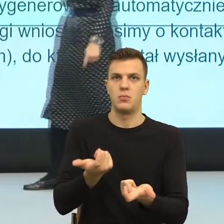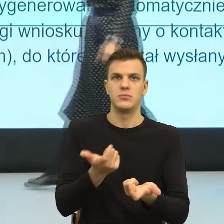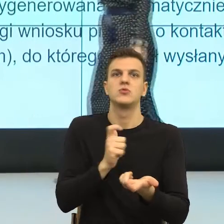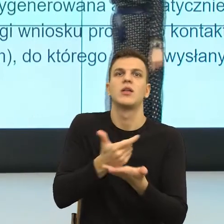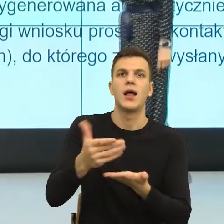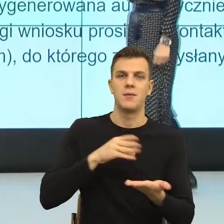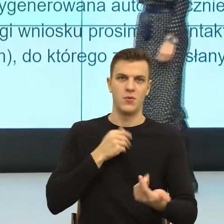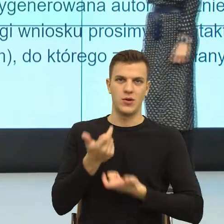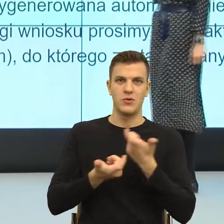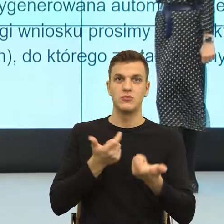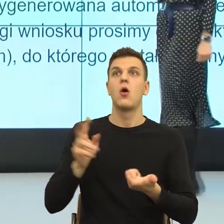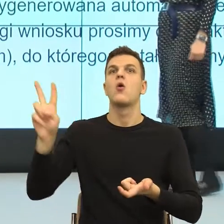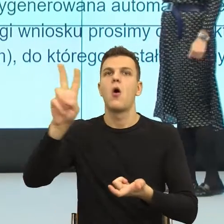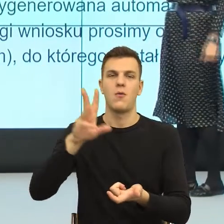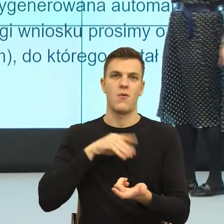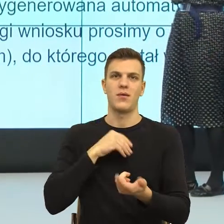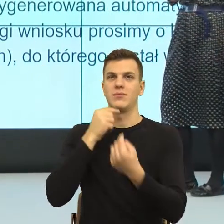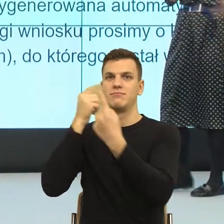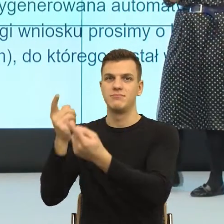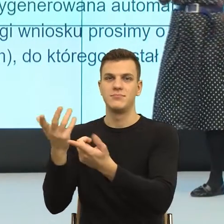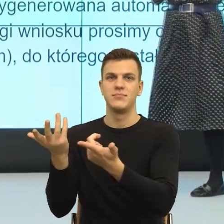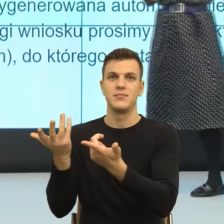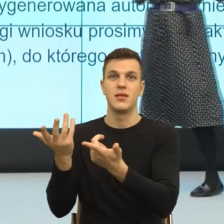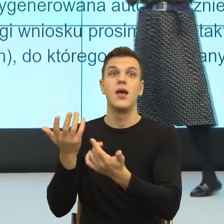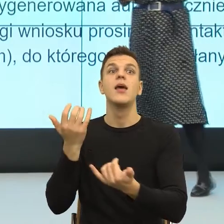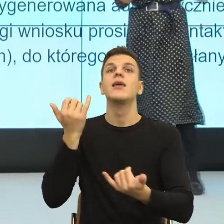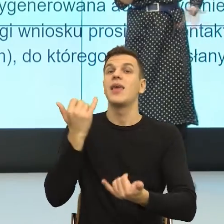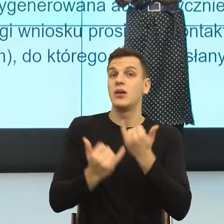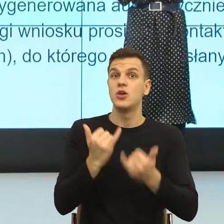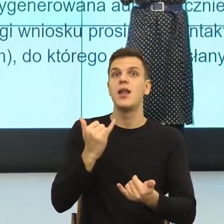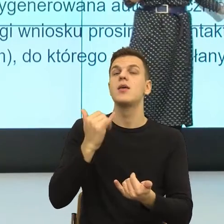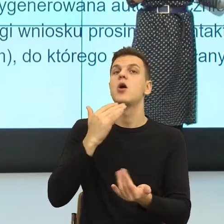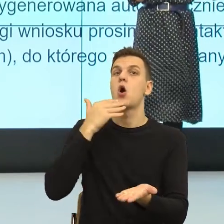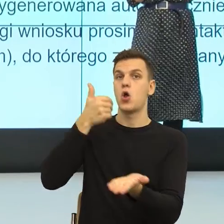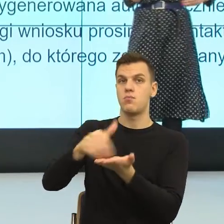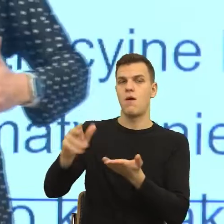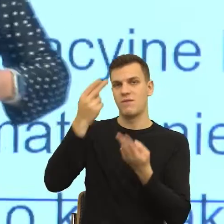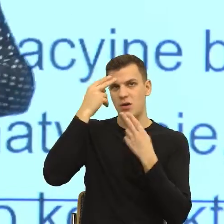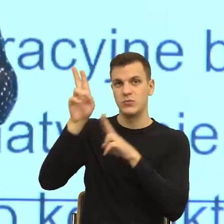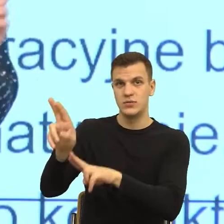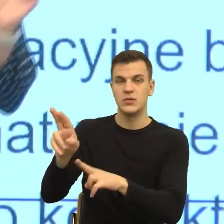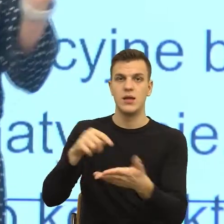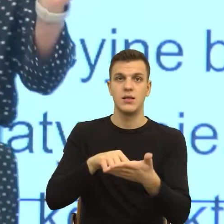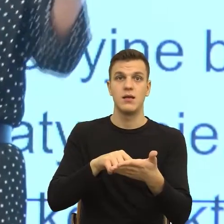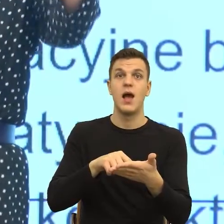W przypadku odmowy przyznania świadczenia. Bo jeżeli w przypadku, gdy urząd odmówi, to słowo urząd buduje mi